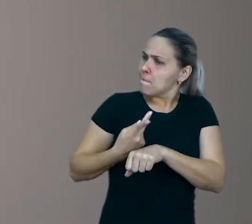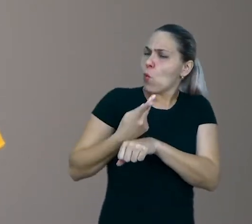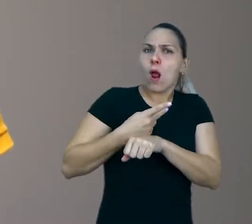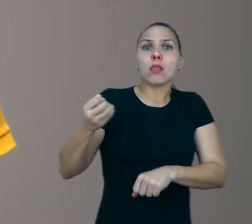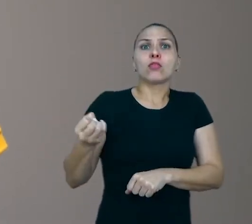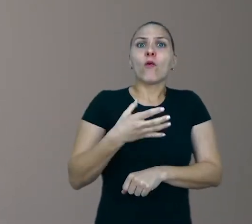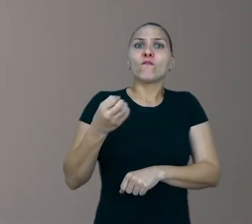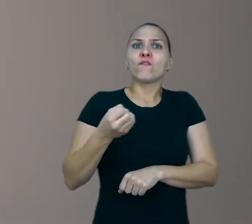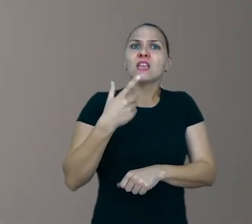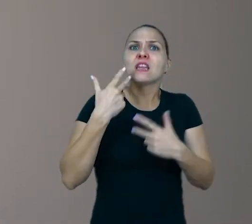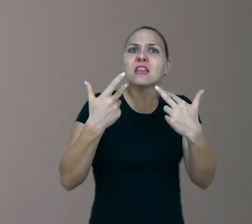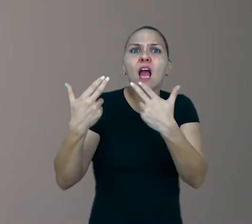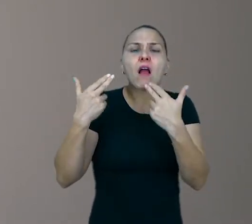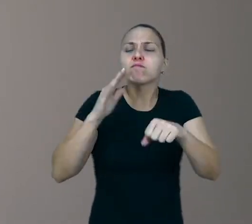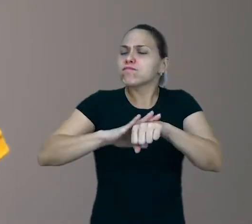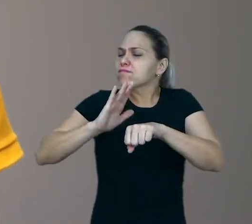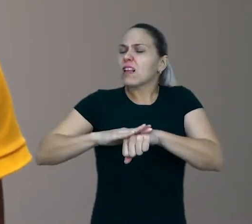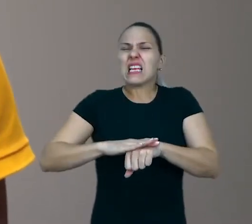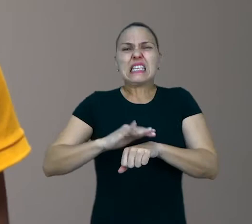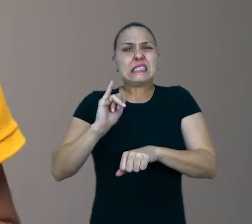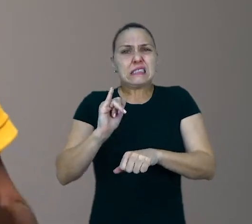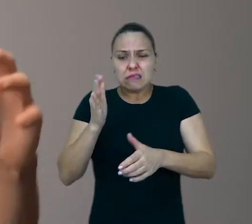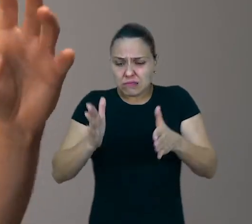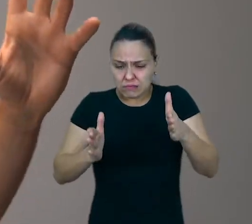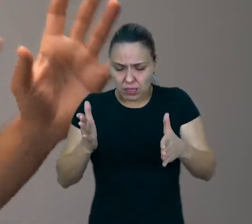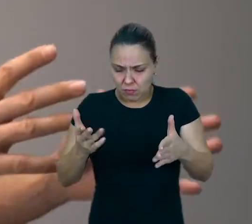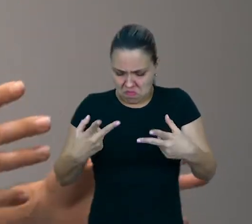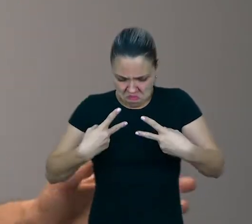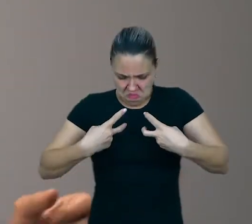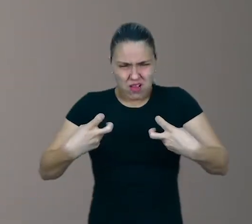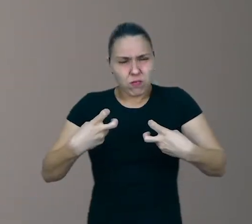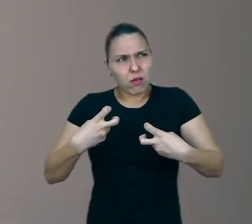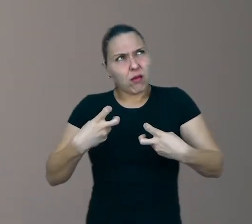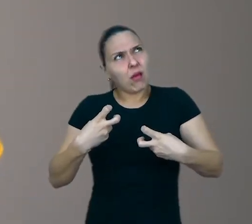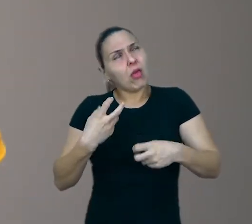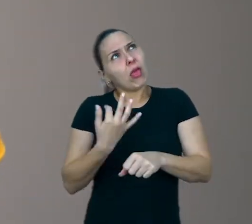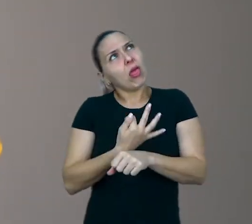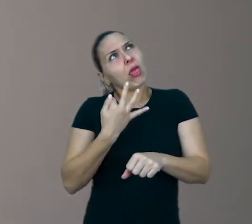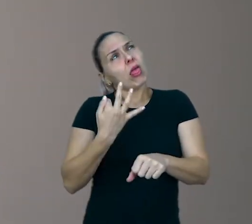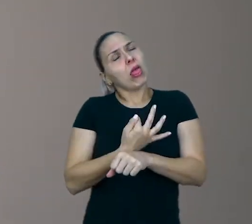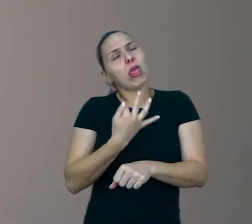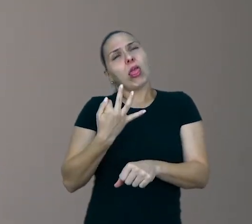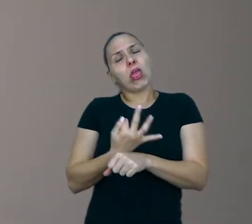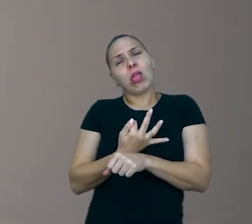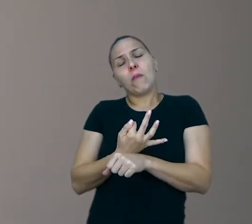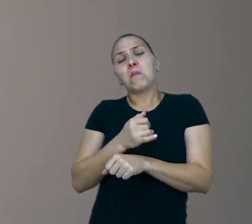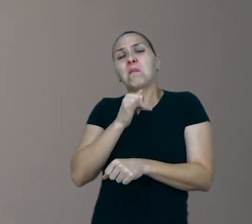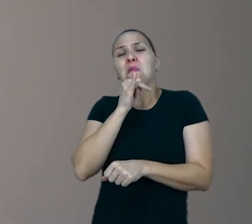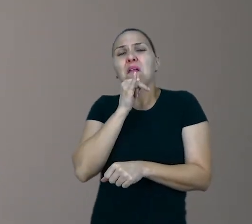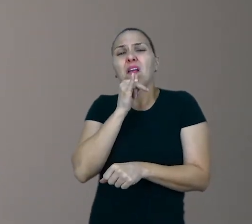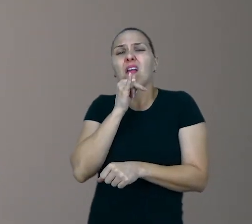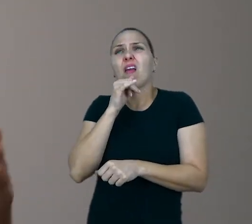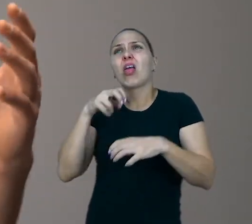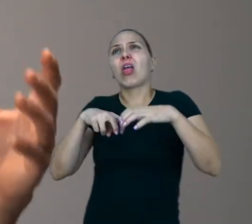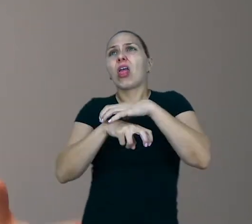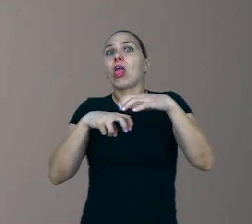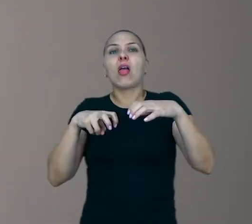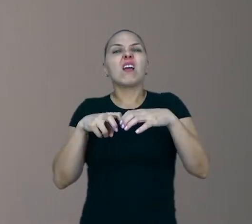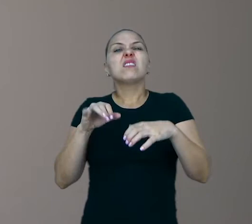Se ela não tiver esse tempo de ficar entediada, se ela tiver distraído o tempo todo com vídeos, ela vai inventar pouco, ela vai brincar pouco,